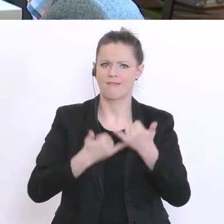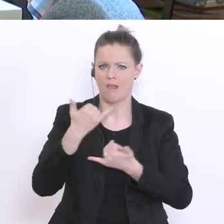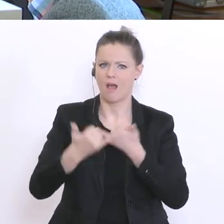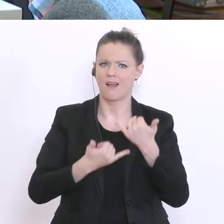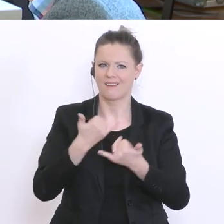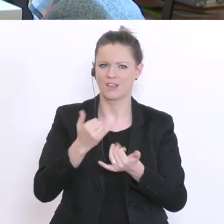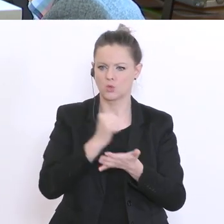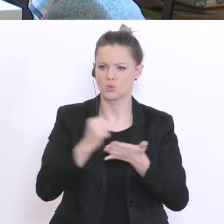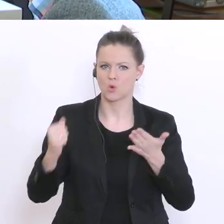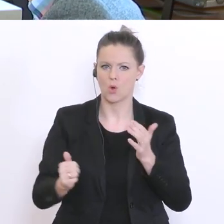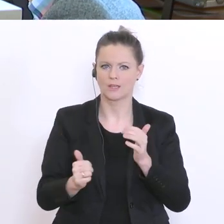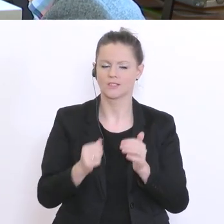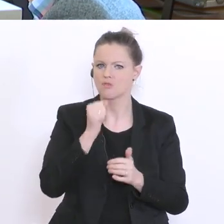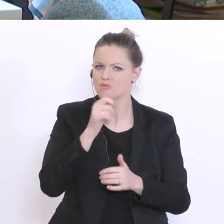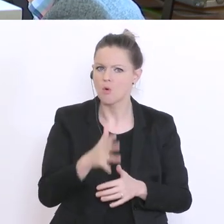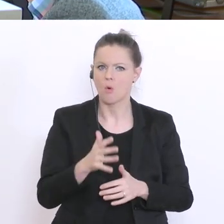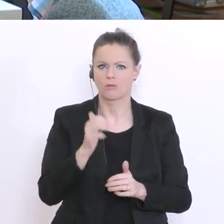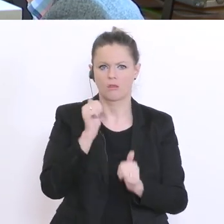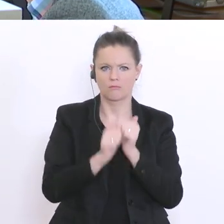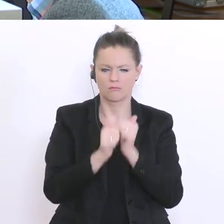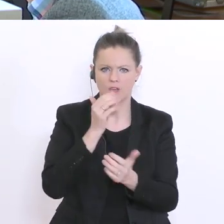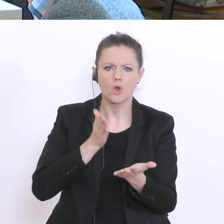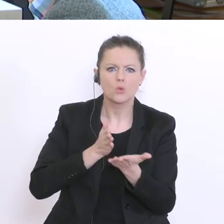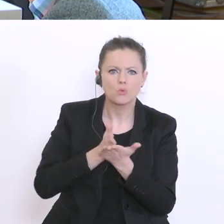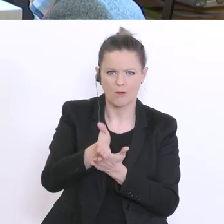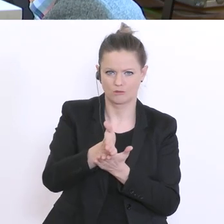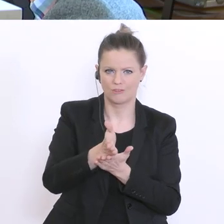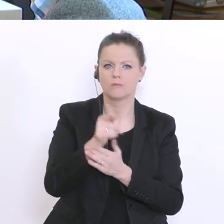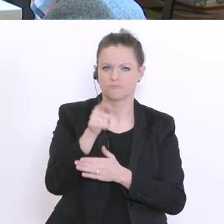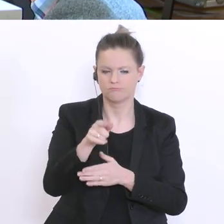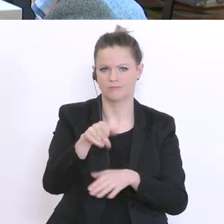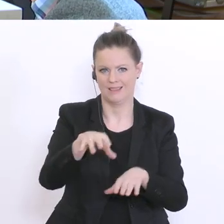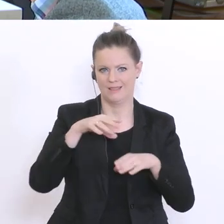der Situation psychischer Belastung, der Lernfluss, ect., das ausfällt. Da gib`s